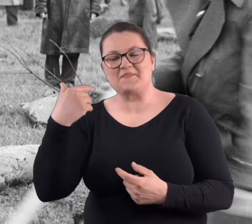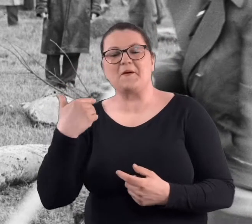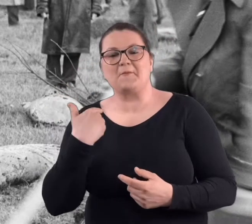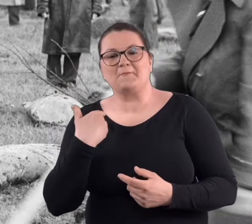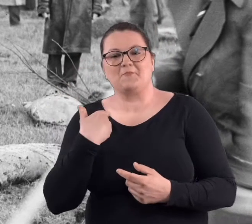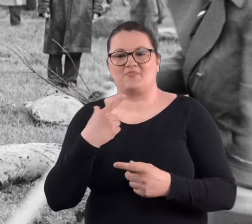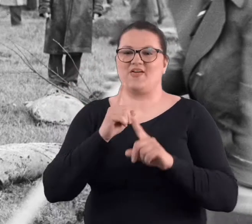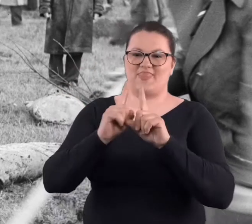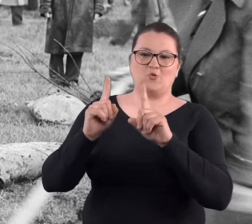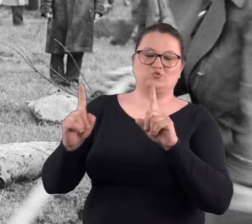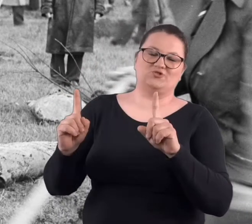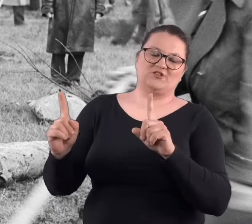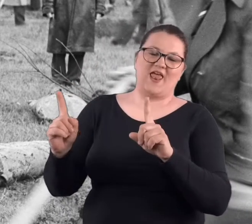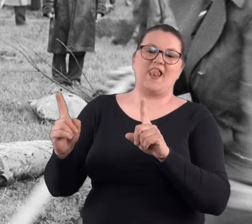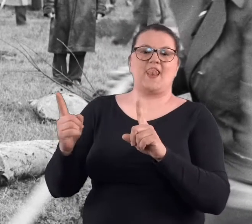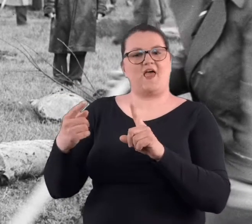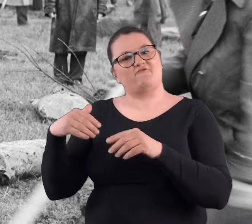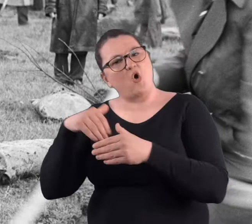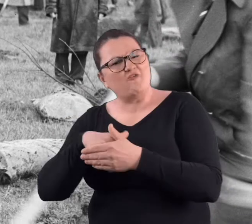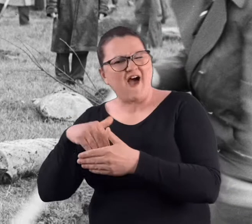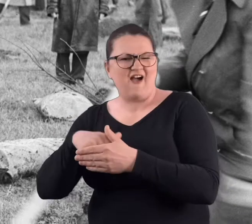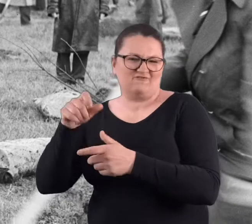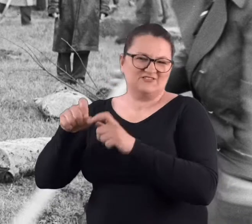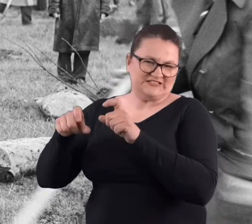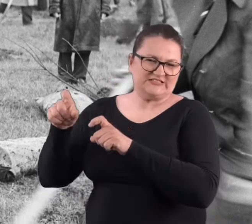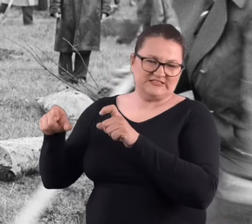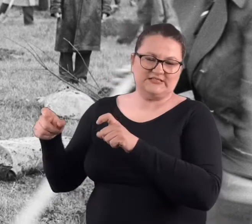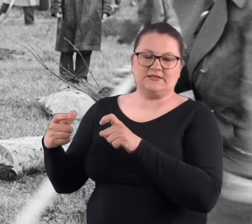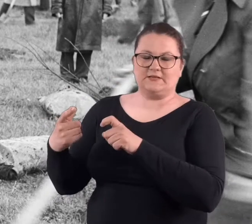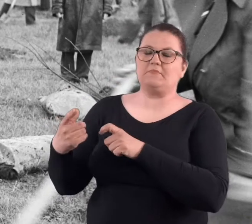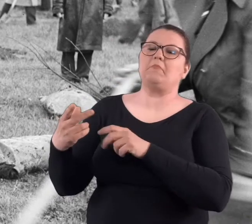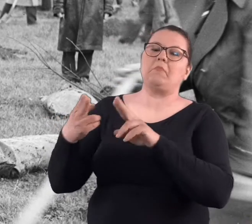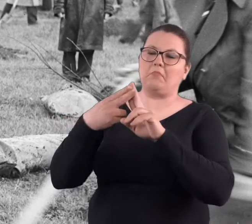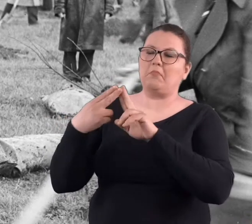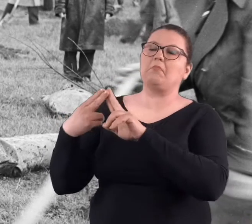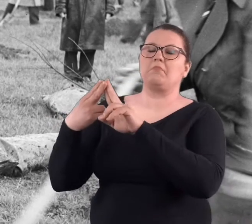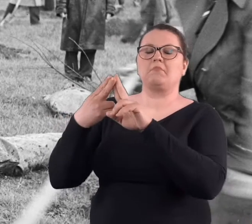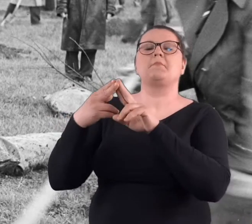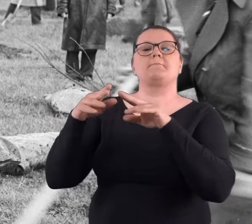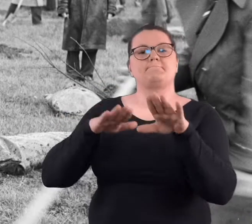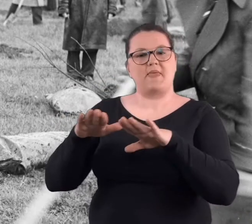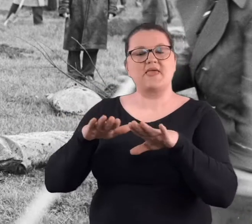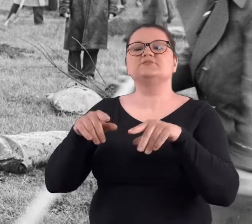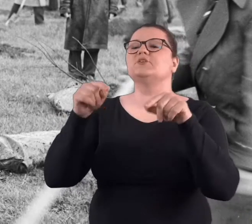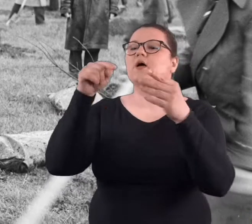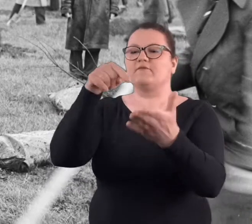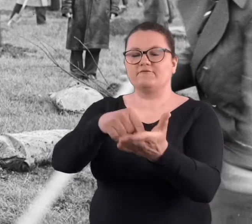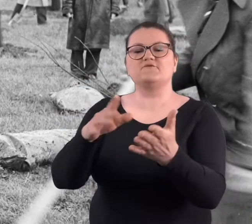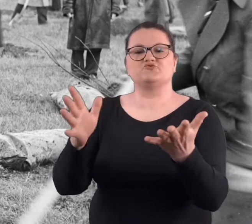że nauczyciele na ogół wychowawcy.. W wyznaczonym miejscu się z nami spotykali,